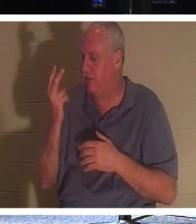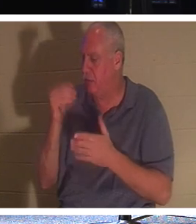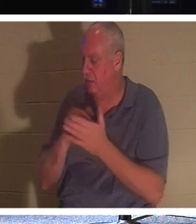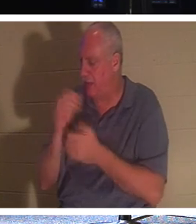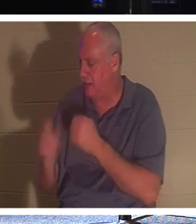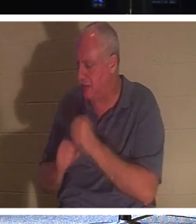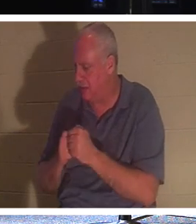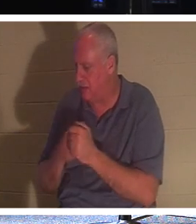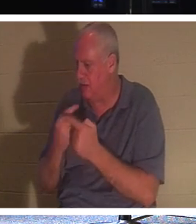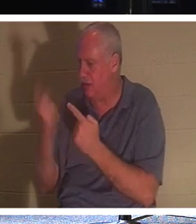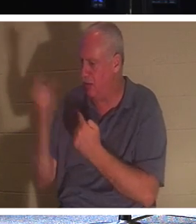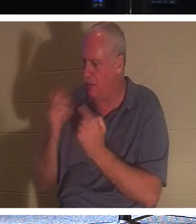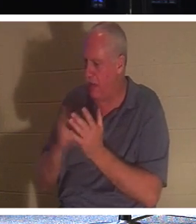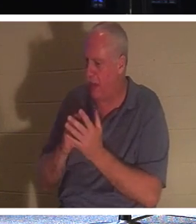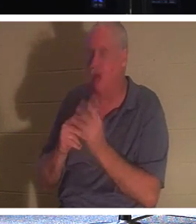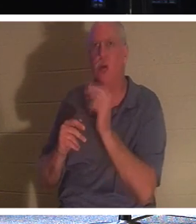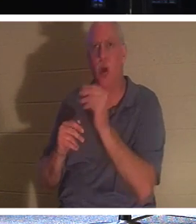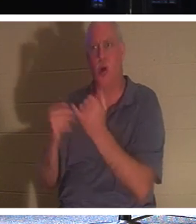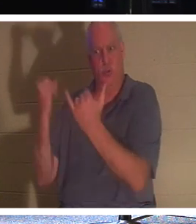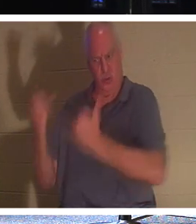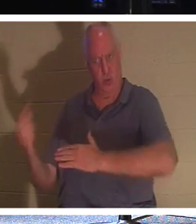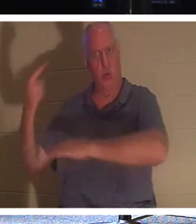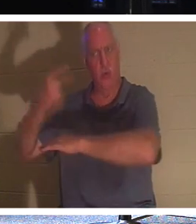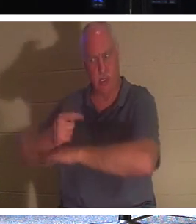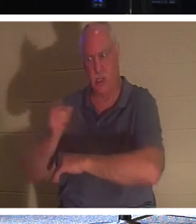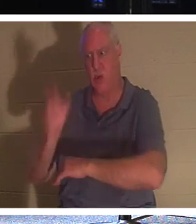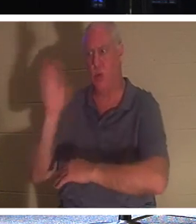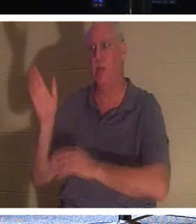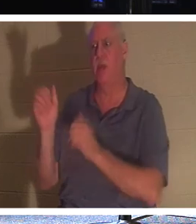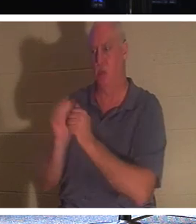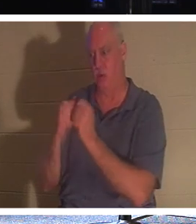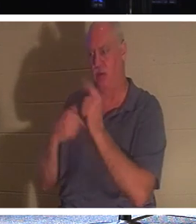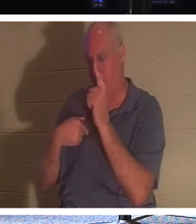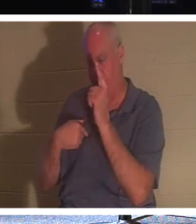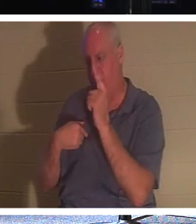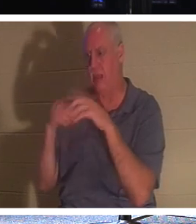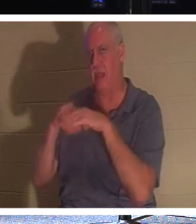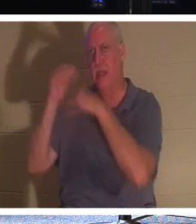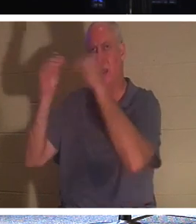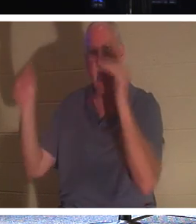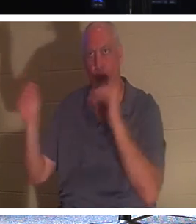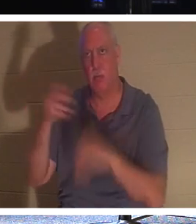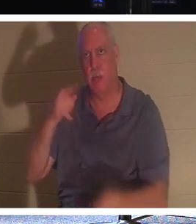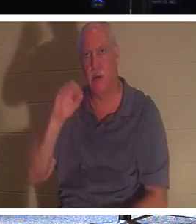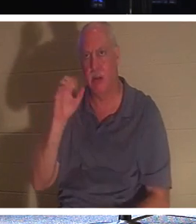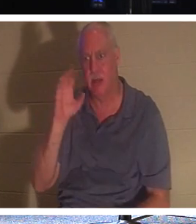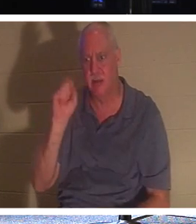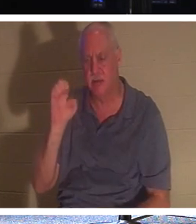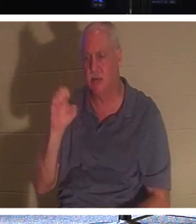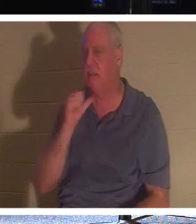Ты не придешь. Нет, в этот день ты будешь, Он не сказал через 2000 лет, я встречу тебя. Я вернусь